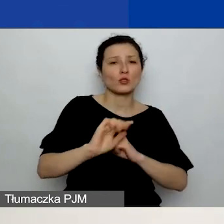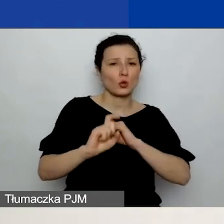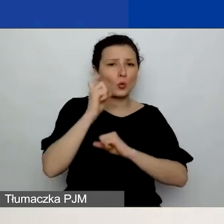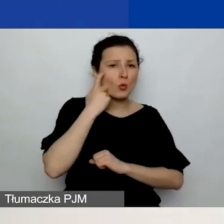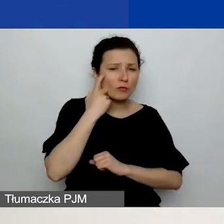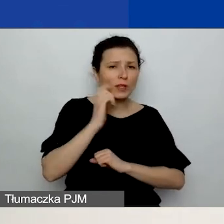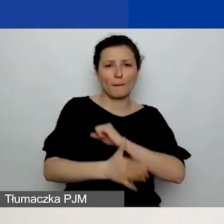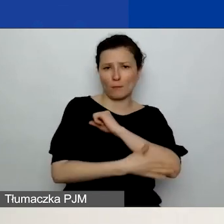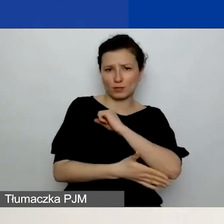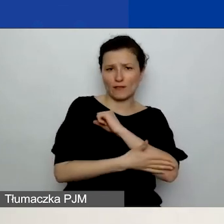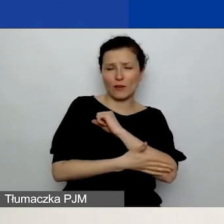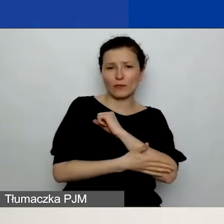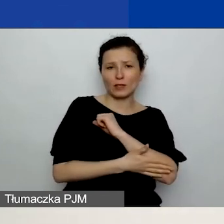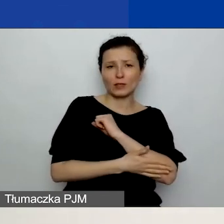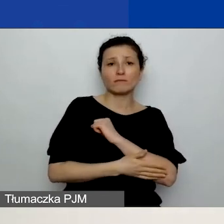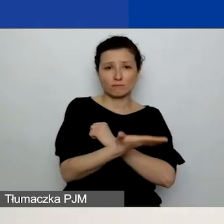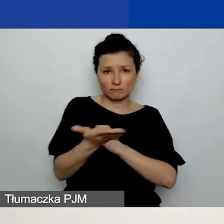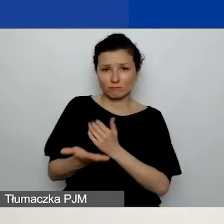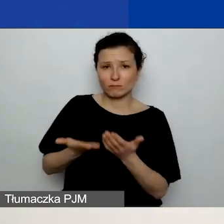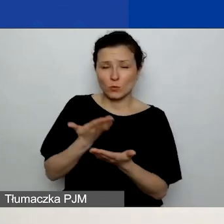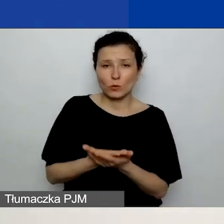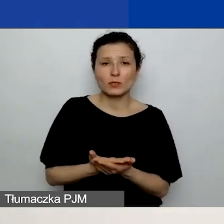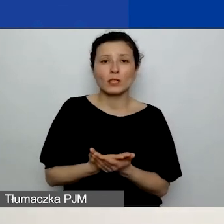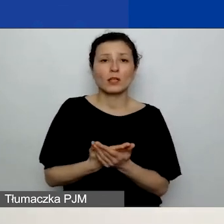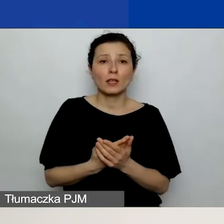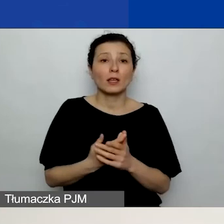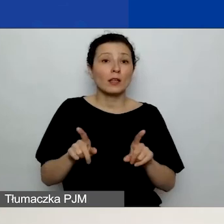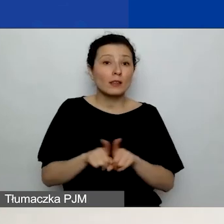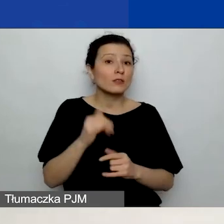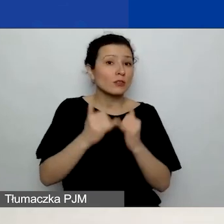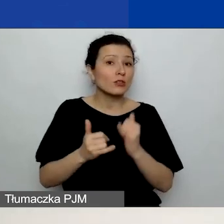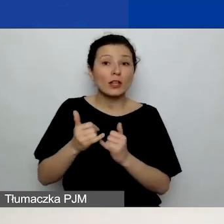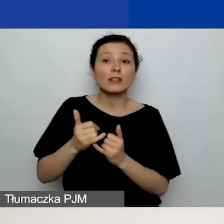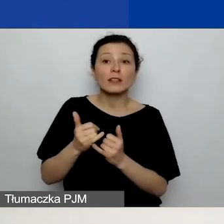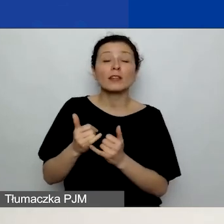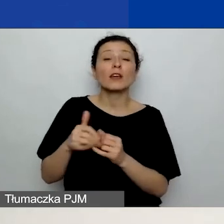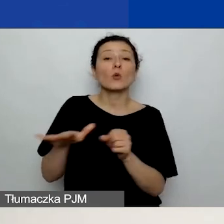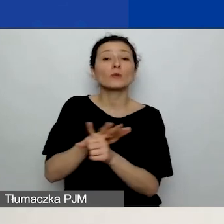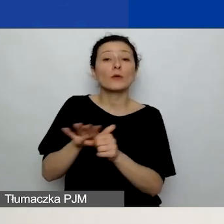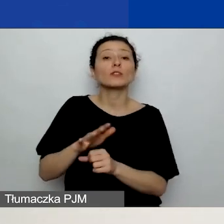który składacie, oraz jeśli korzystacie z rozwoju instytucjonalnego i współpracy dwustronnej,